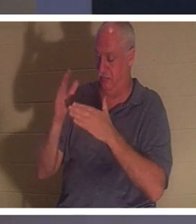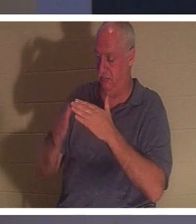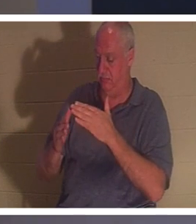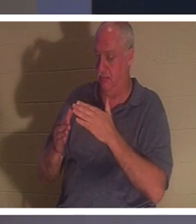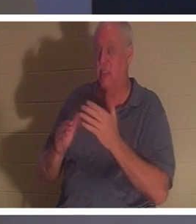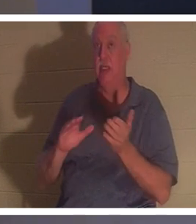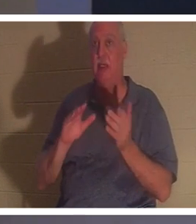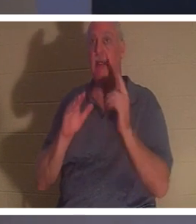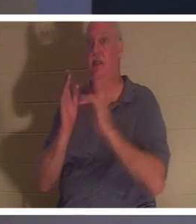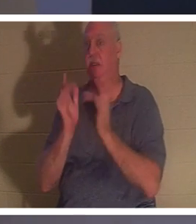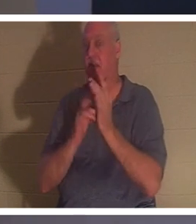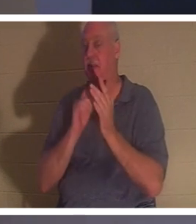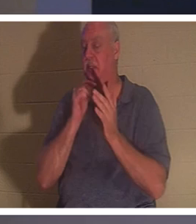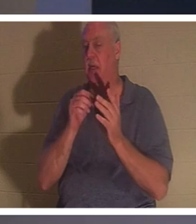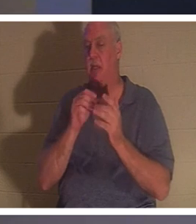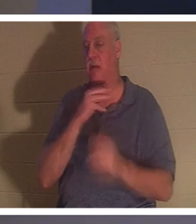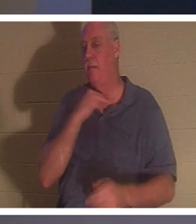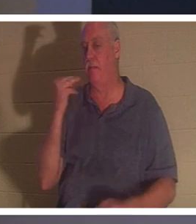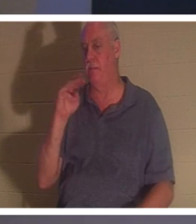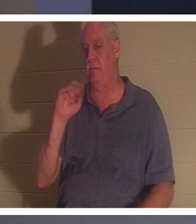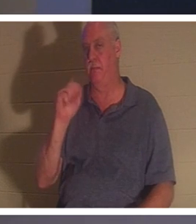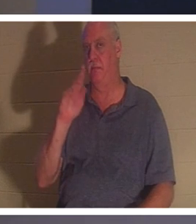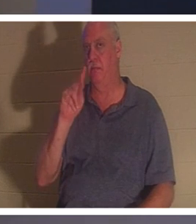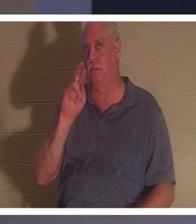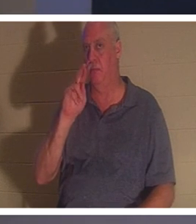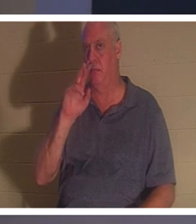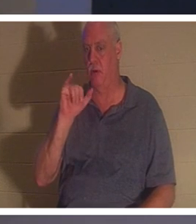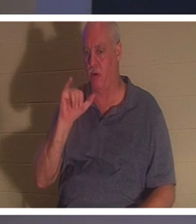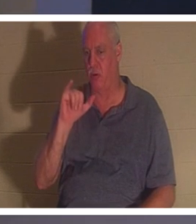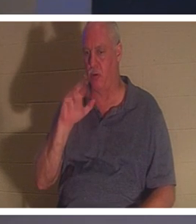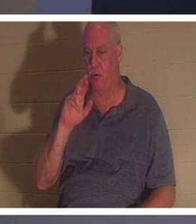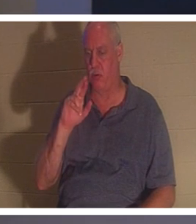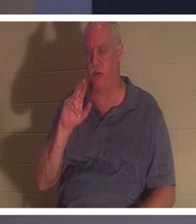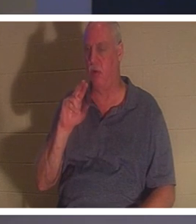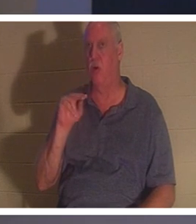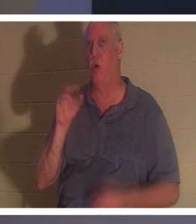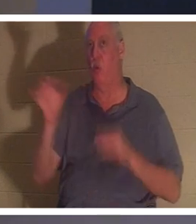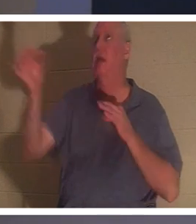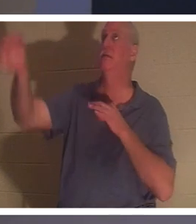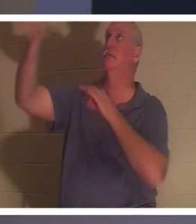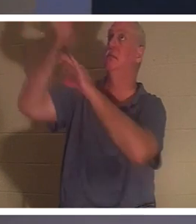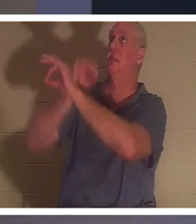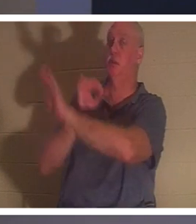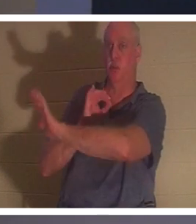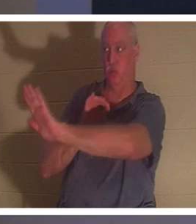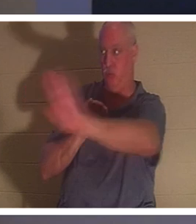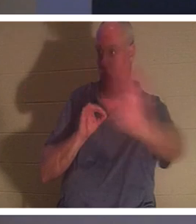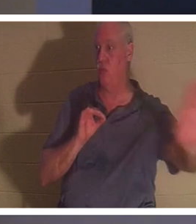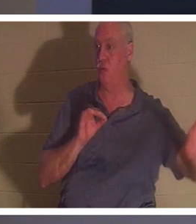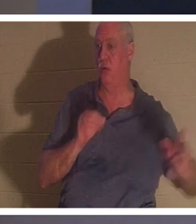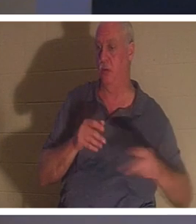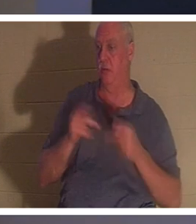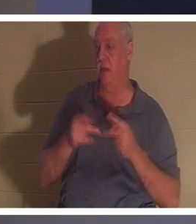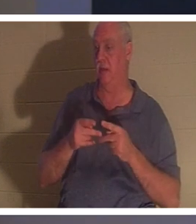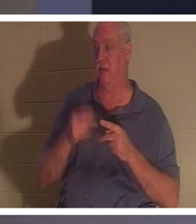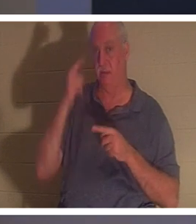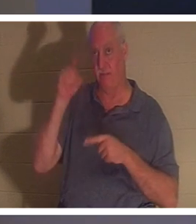d'un "martyr". Il est mort la mort d'un substitut à votre place en tant que vous et pour vous. Si vous croyez